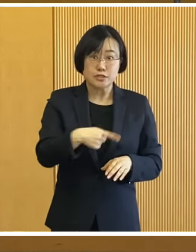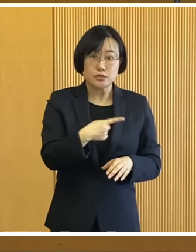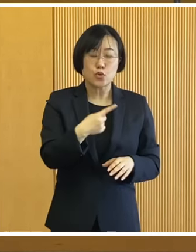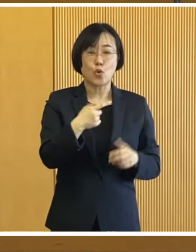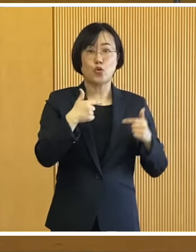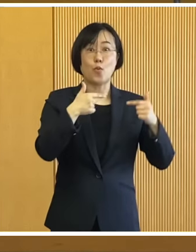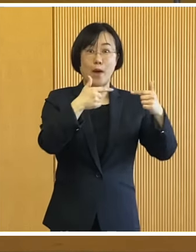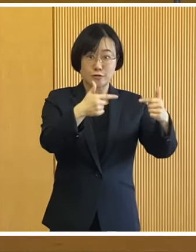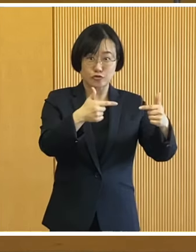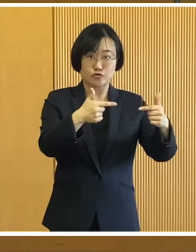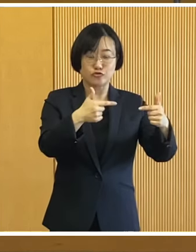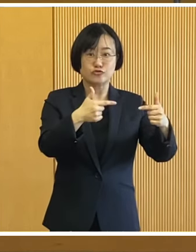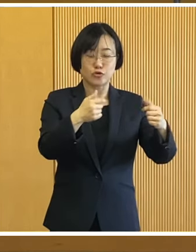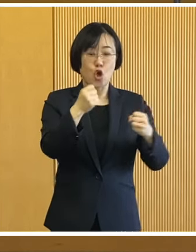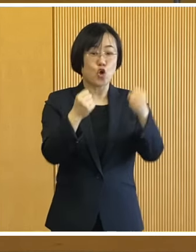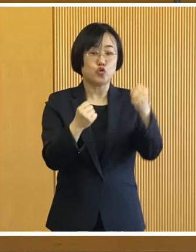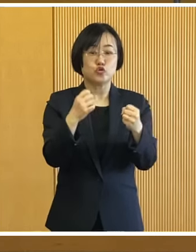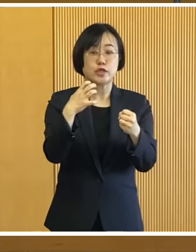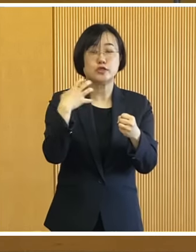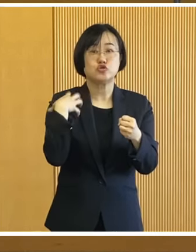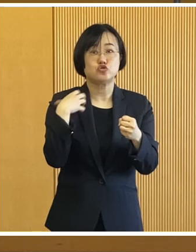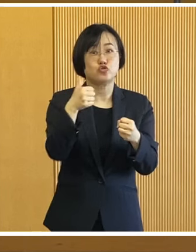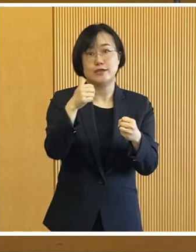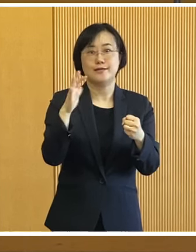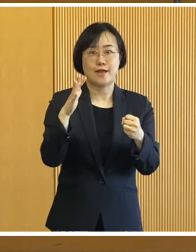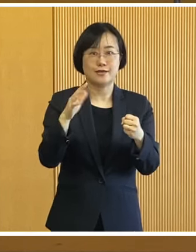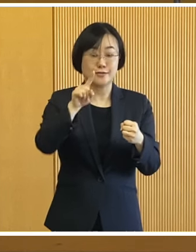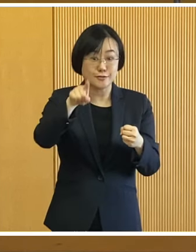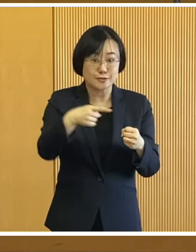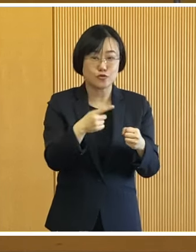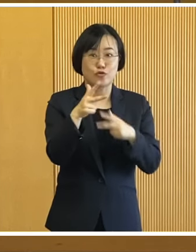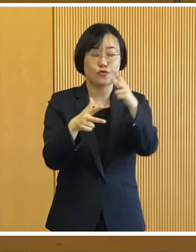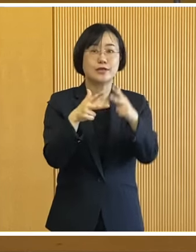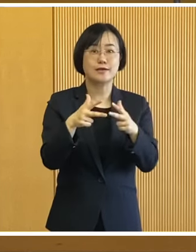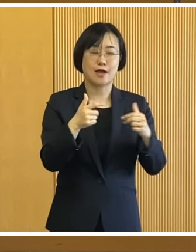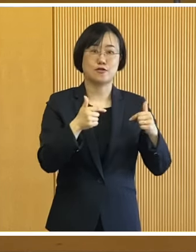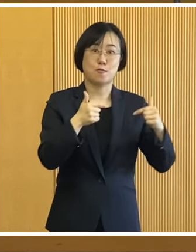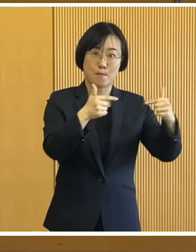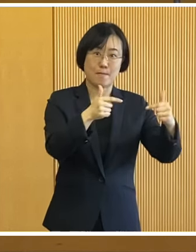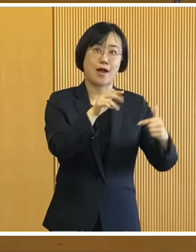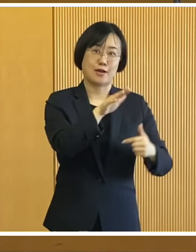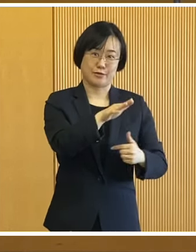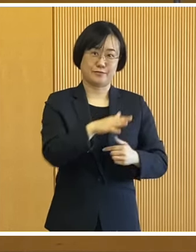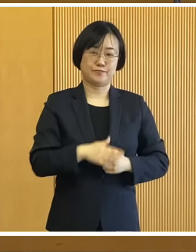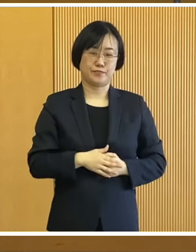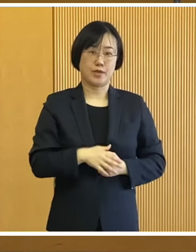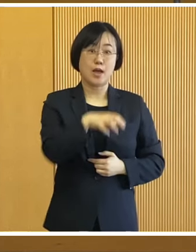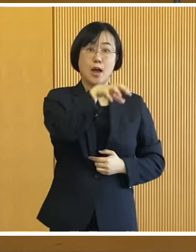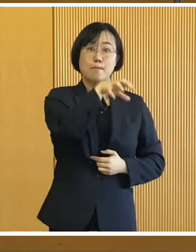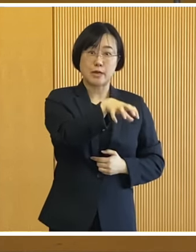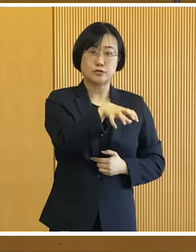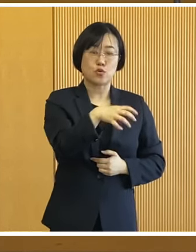自動運転バスの実証実験も 予定しています 運行するコースですが